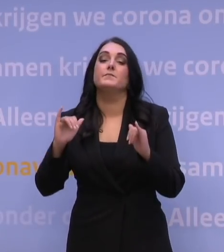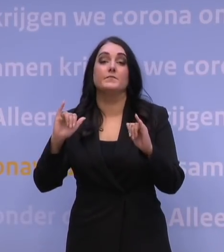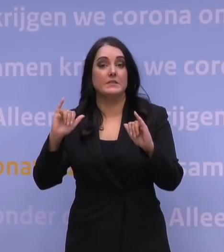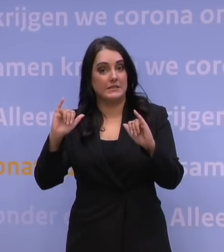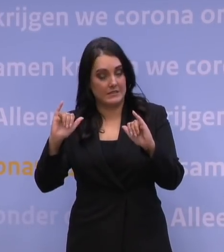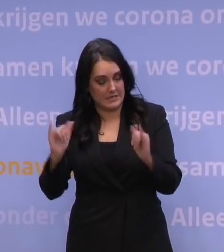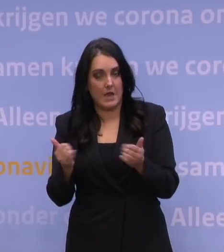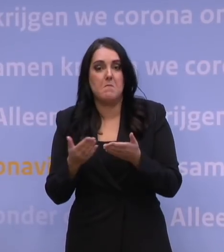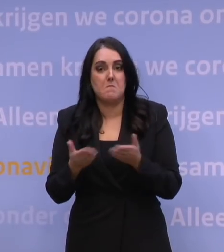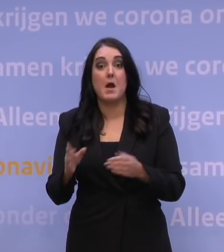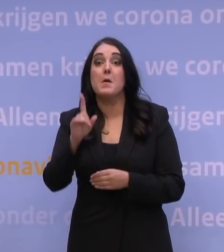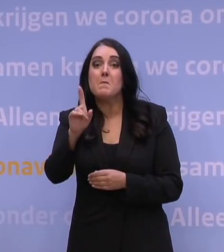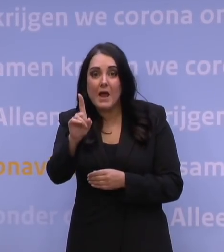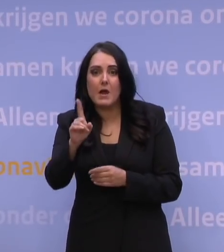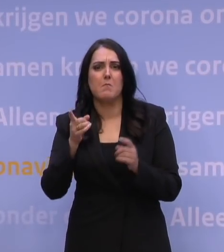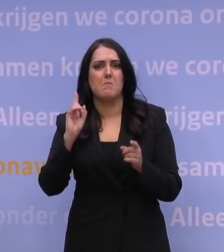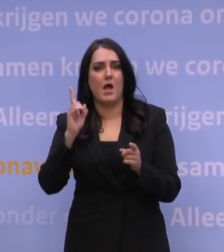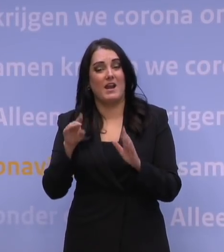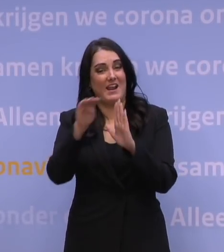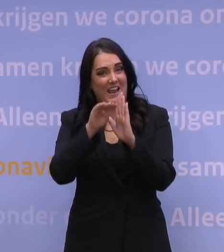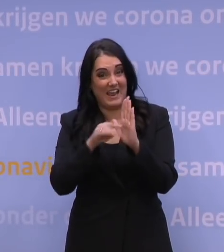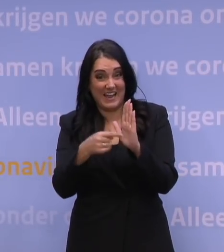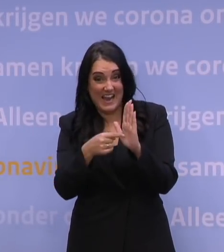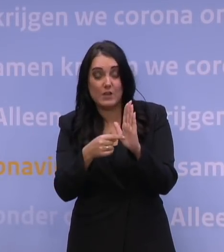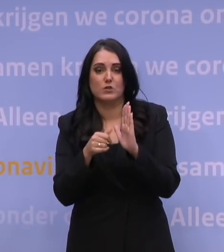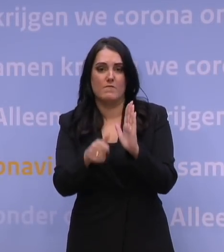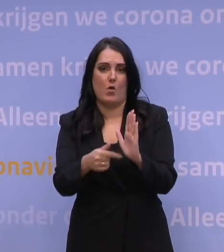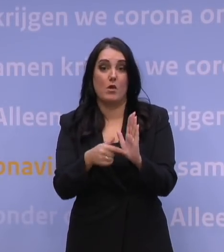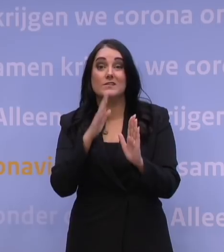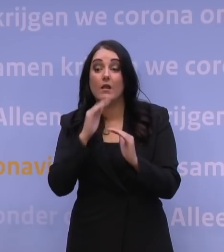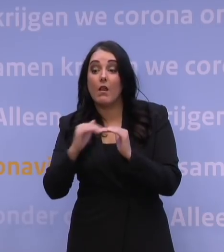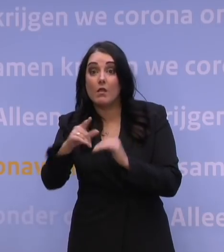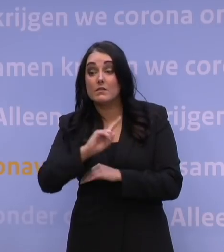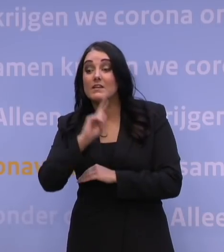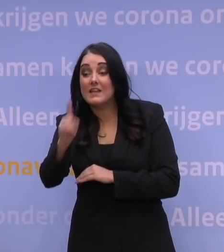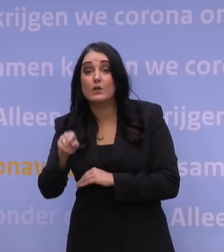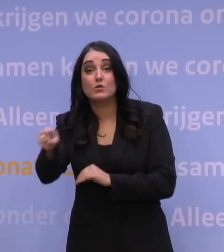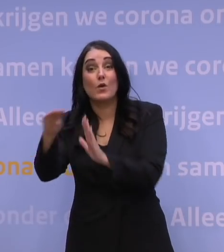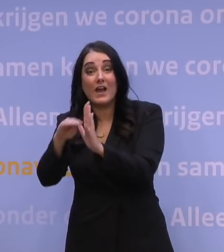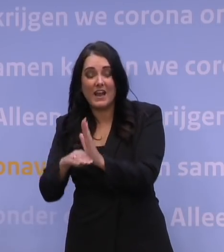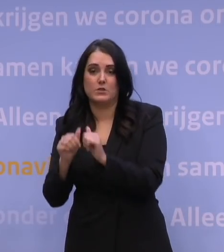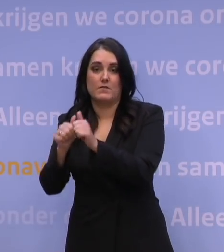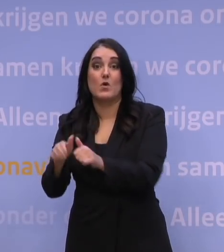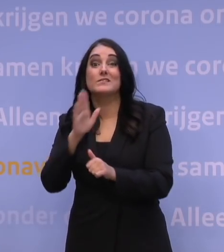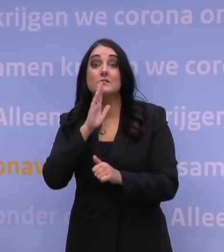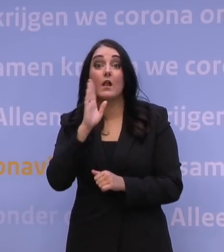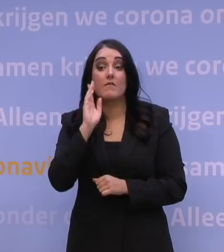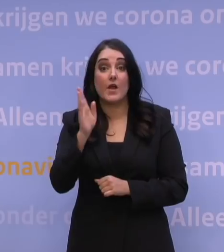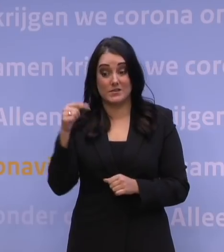Ja, maar het belangrijkste is: hou je aan de regels. Hou je aan de regels die in het land gelden waar je naartoe gaat. Hou je aan de regels in Nederland als je in Nederland op vakantie bent.